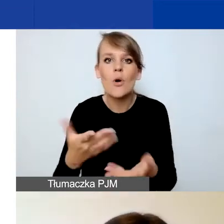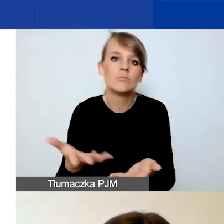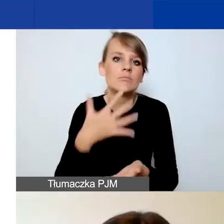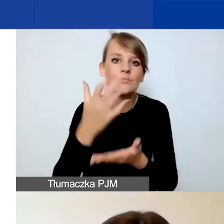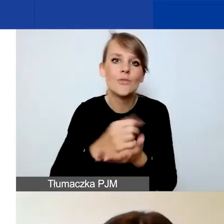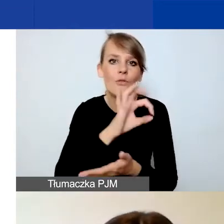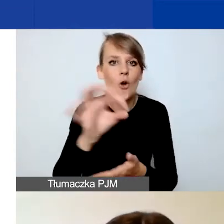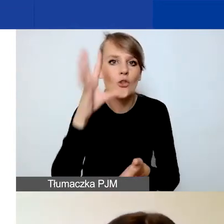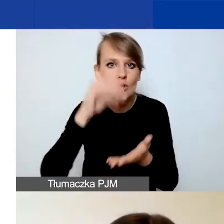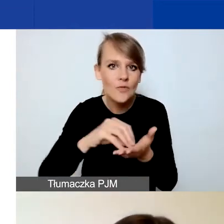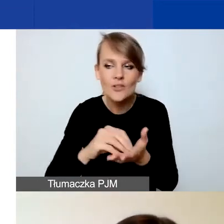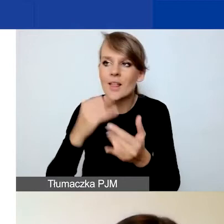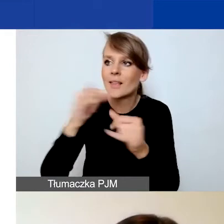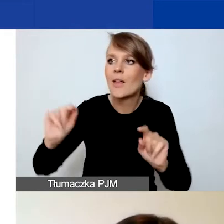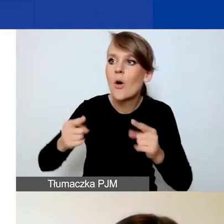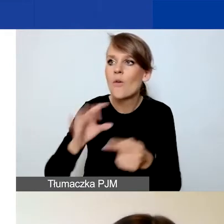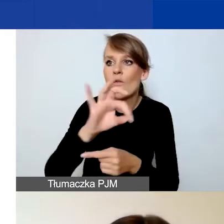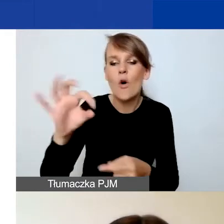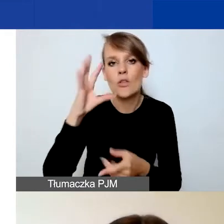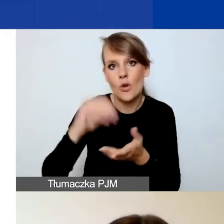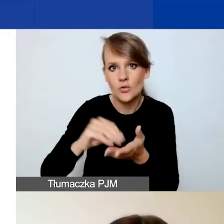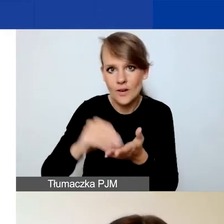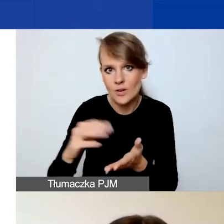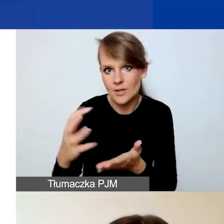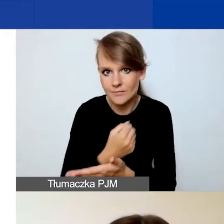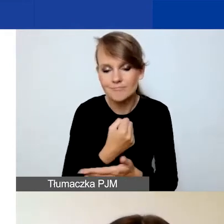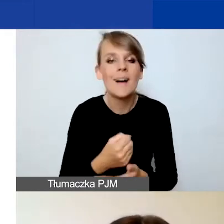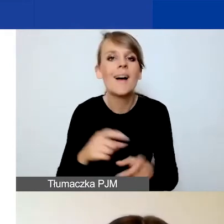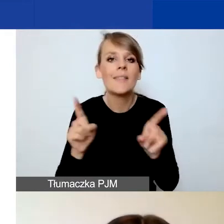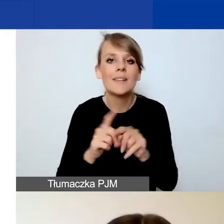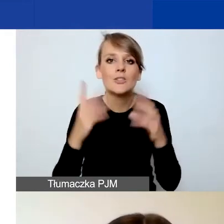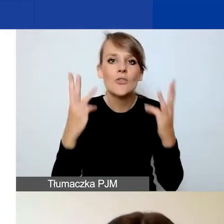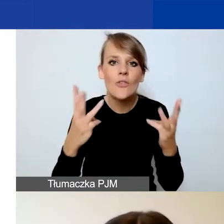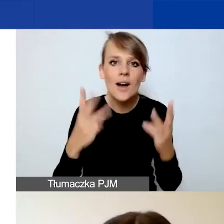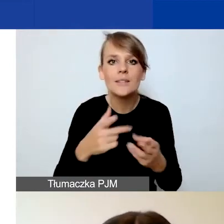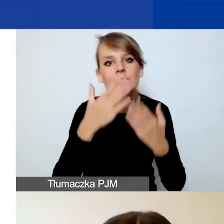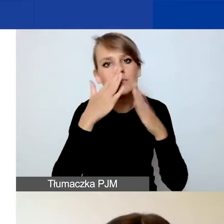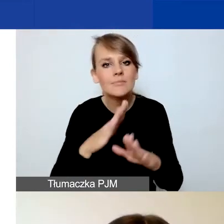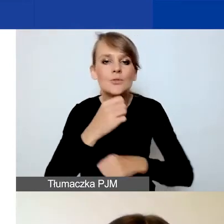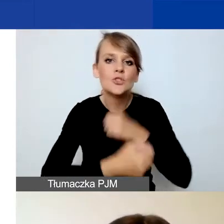na doświadczenie innych organizacji. Istotne dla nas jest też wskazanie komplementarnych działań.